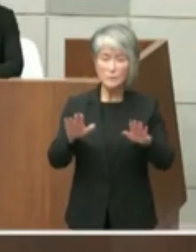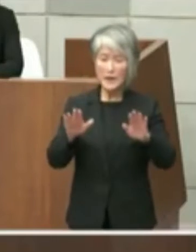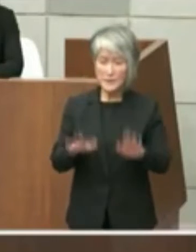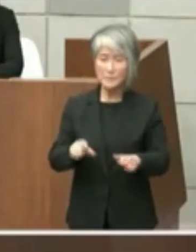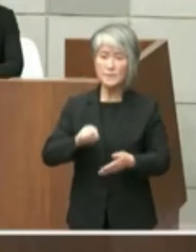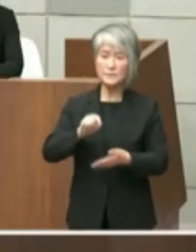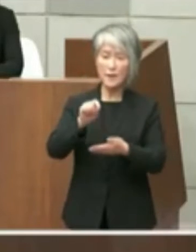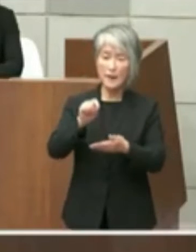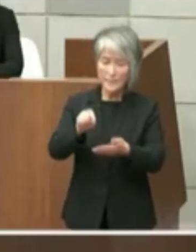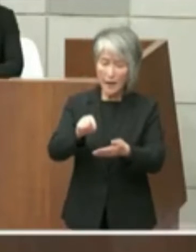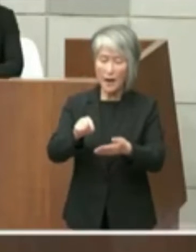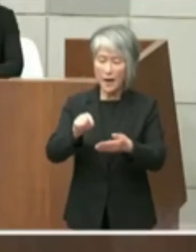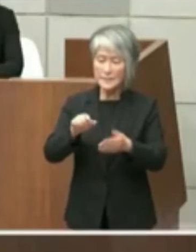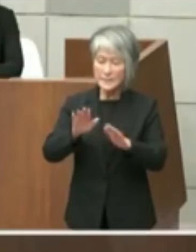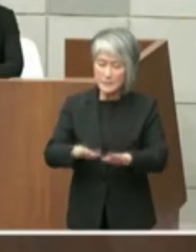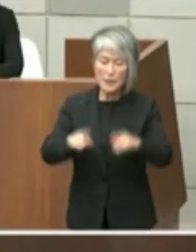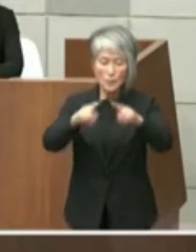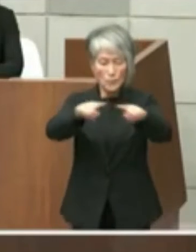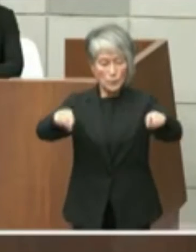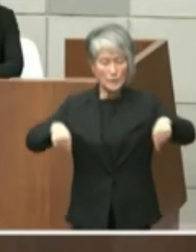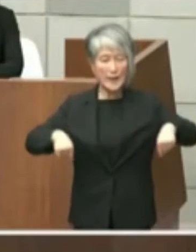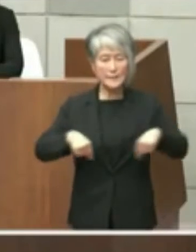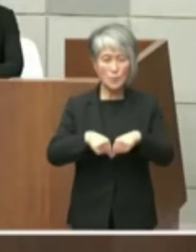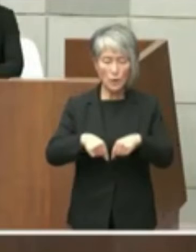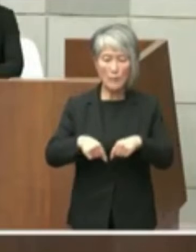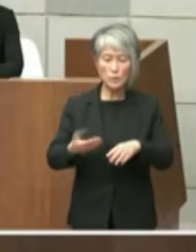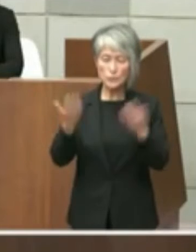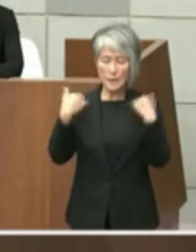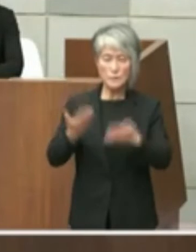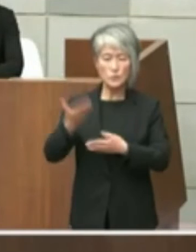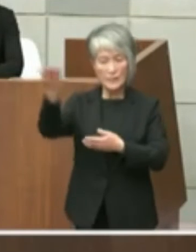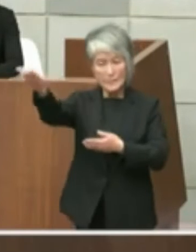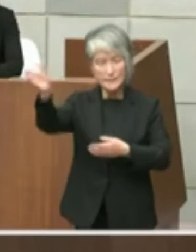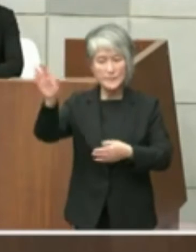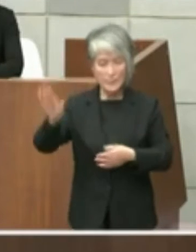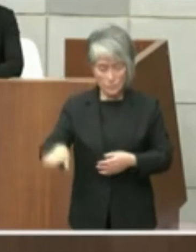or のはたしておりますのでスタートは この後になりますけどさらに議員のご意見